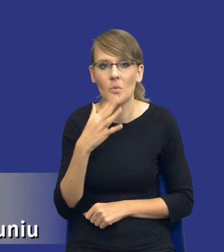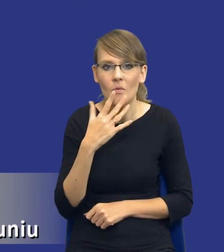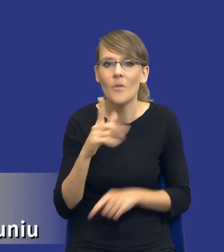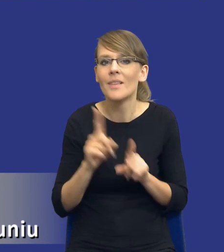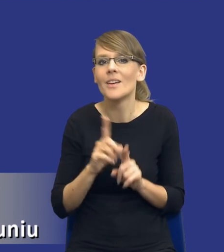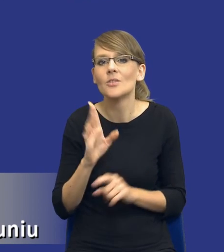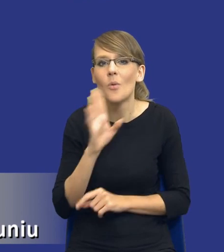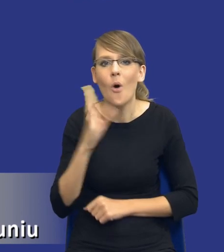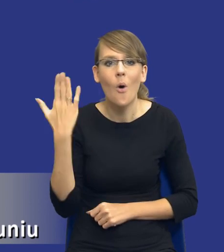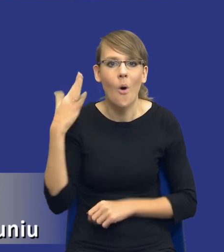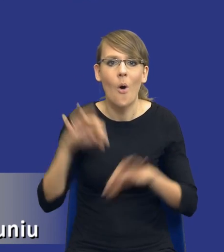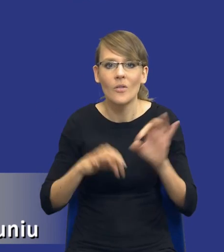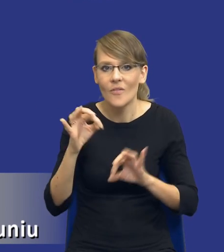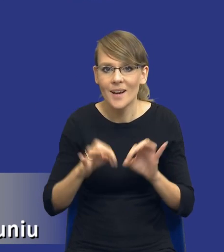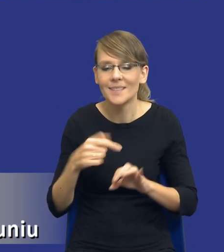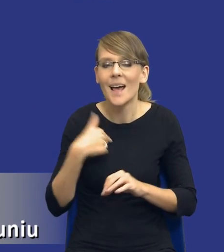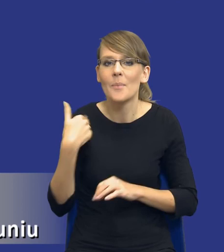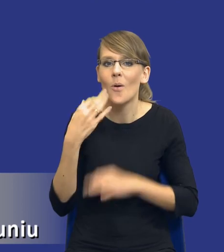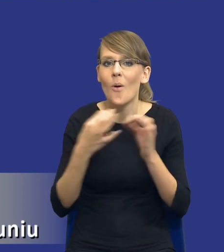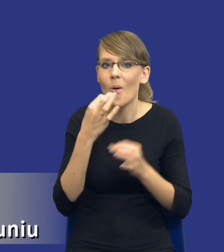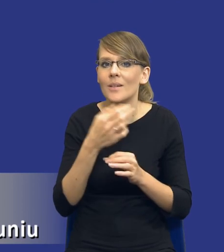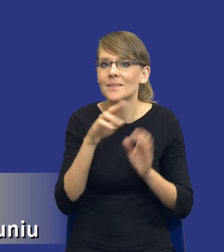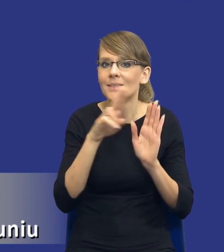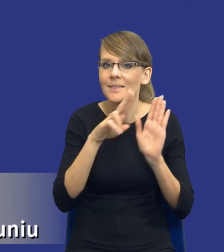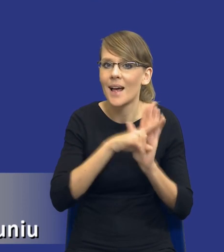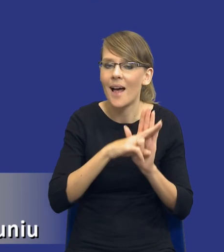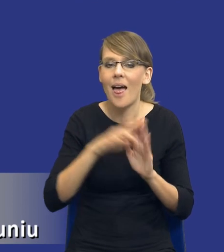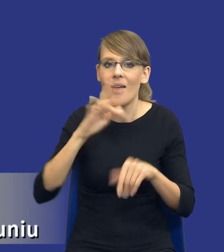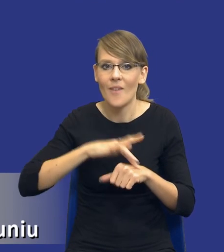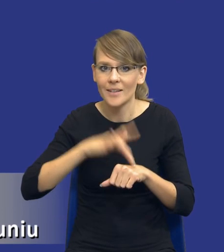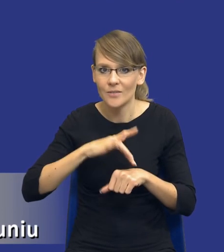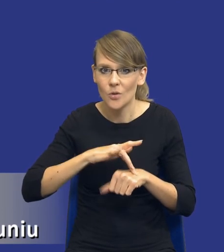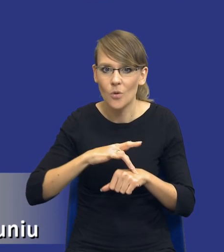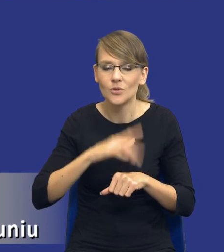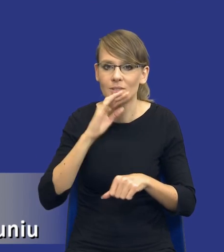konferencji, kiedy opowiadałem o zasadzie efektywności w zamówieniach publicznych,